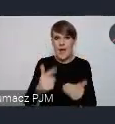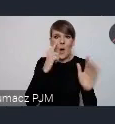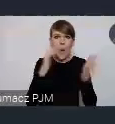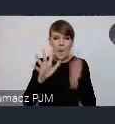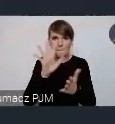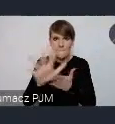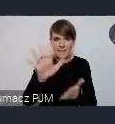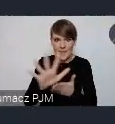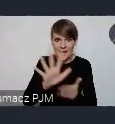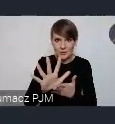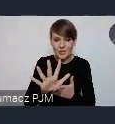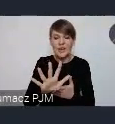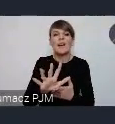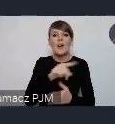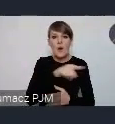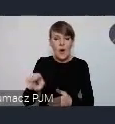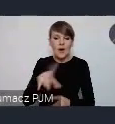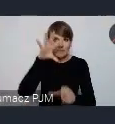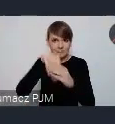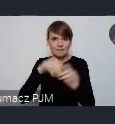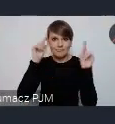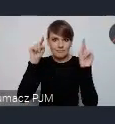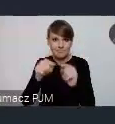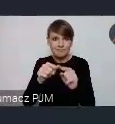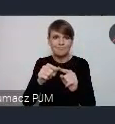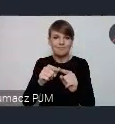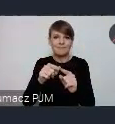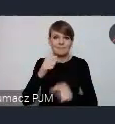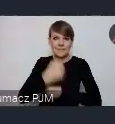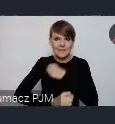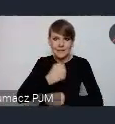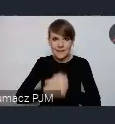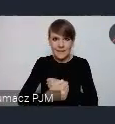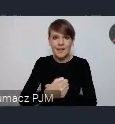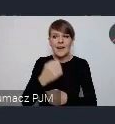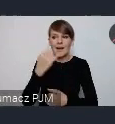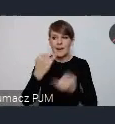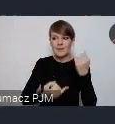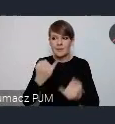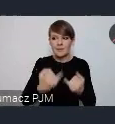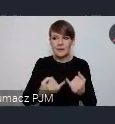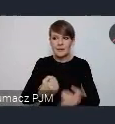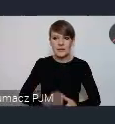I o ne skupiają incjatywy. Jeśli Państwa miasto jest w jakimś programie, partnerstwie,